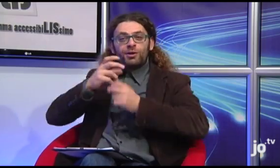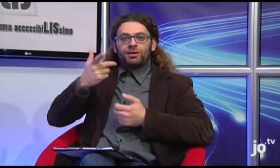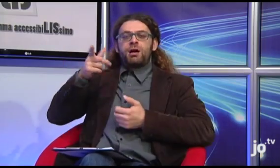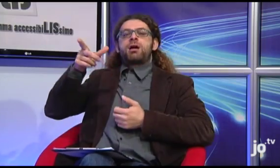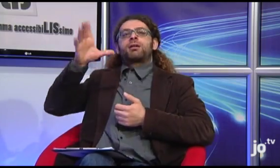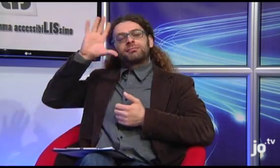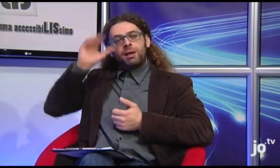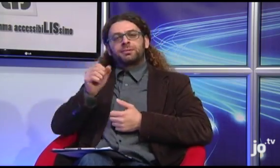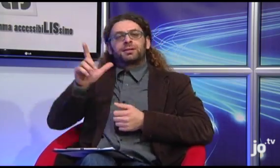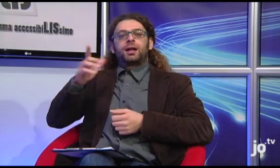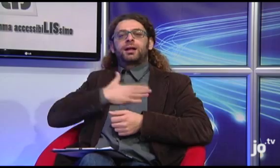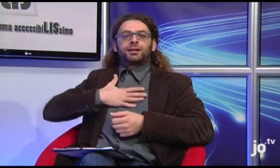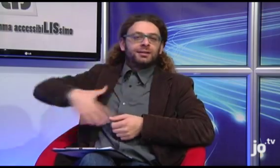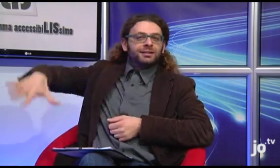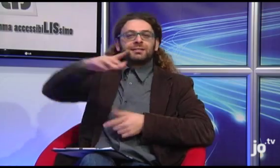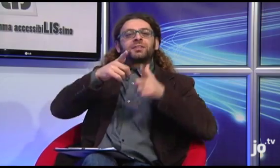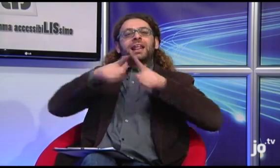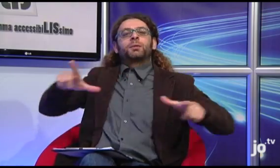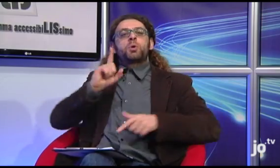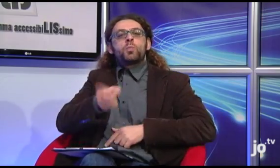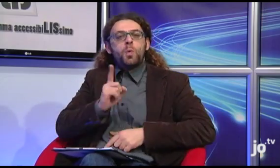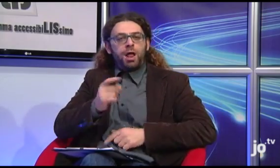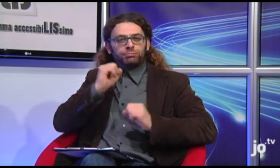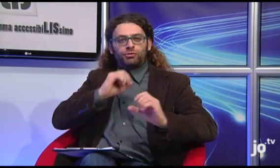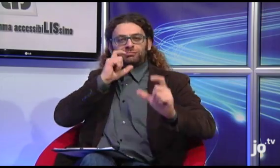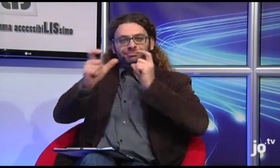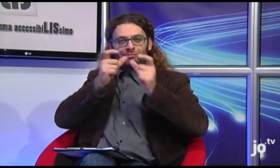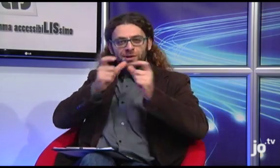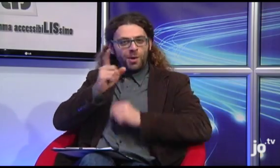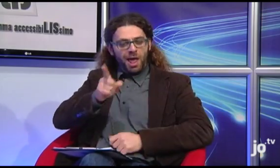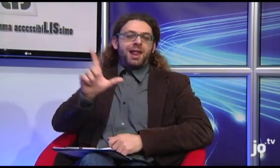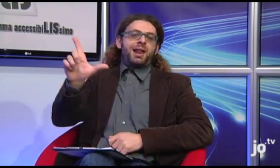attraverso la quale è possibile comunicare con le persone sorde, ovvero naturalmente la Lingua dei Segni.